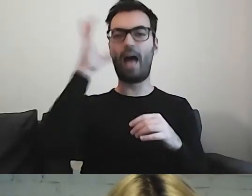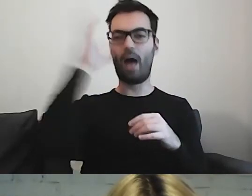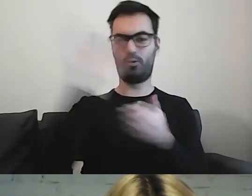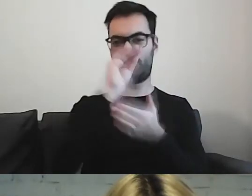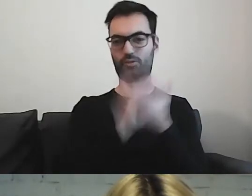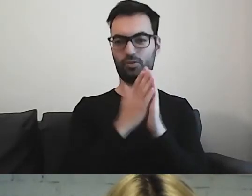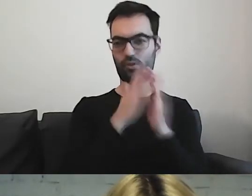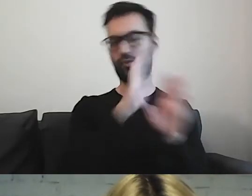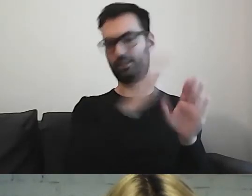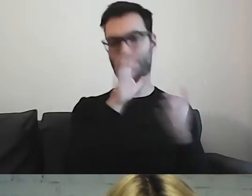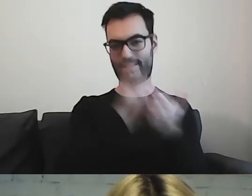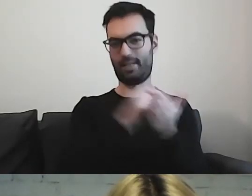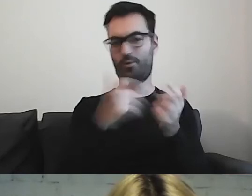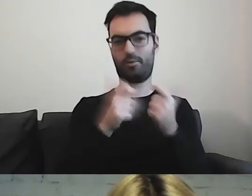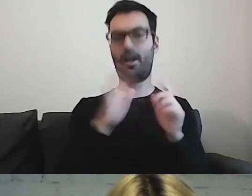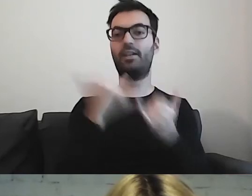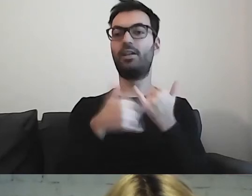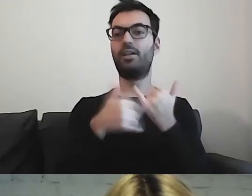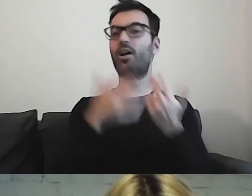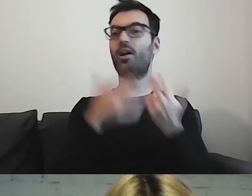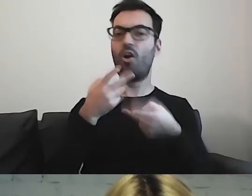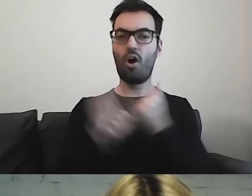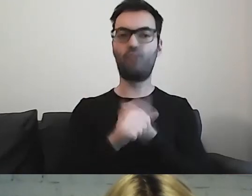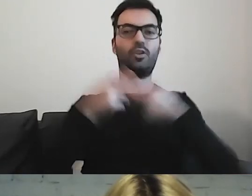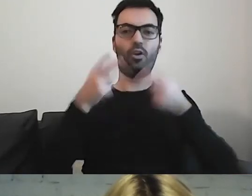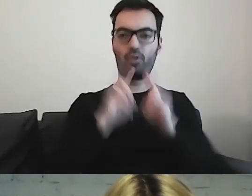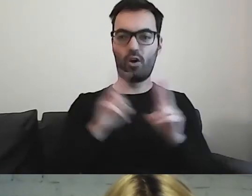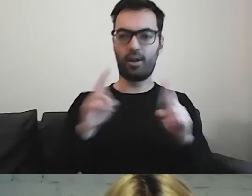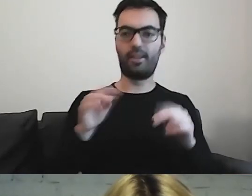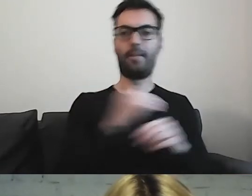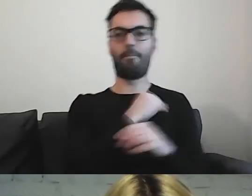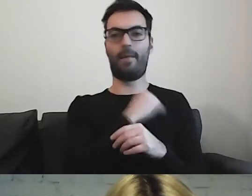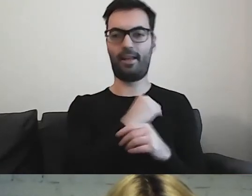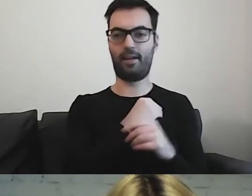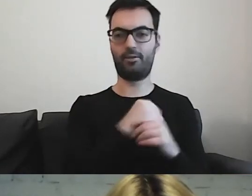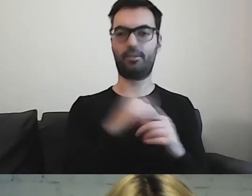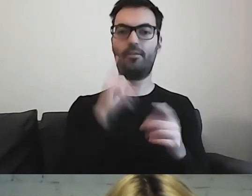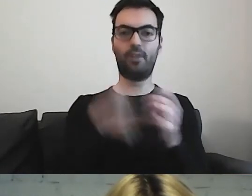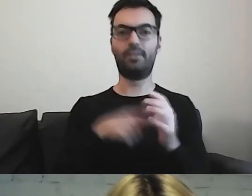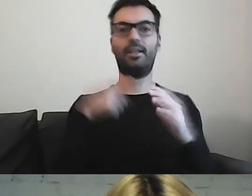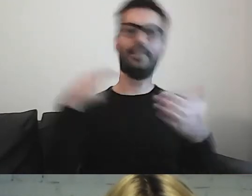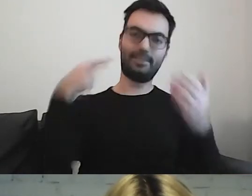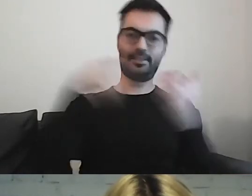Gdy mówimy o konkretnych materiałach dla każdego obywatela,